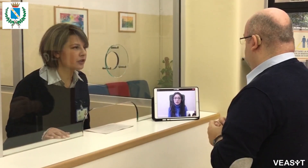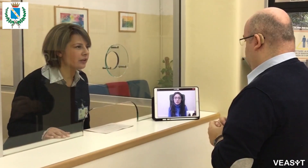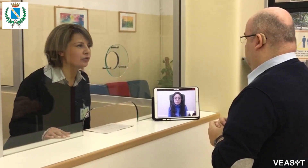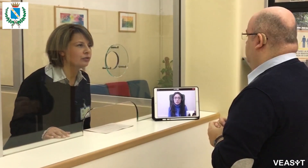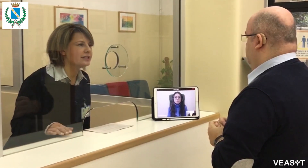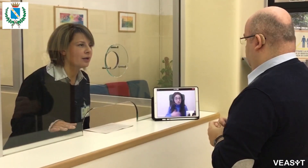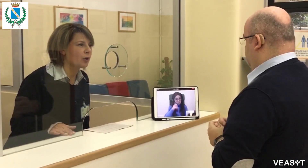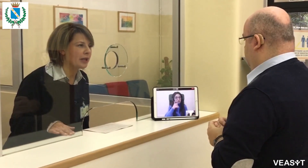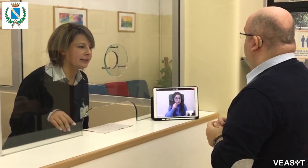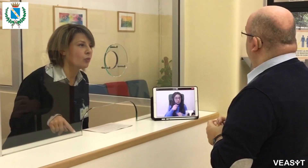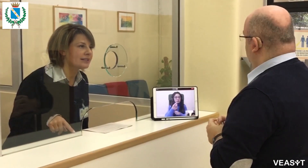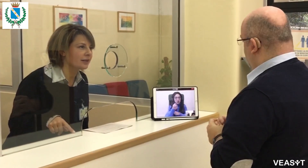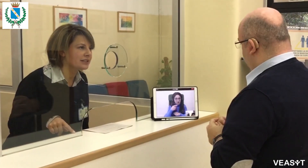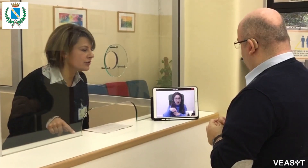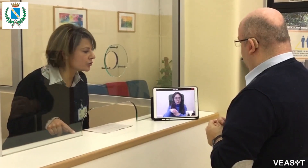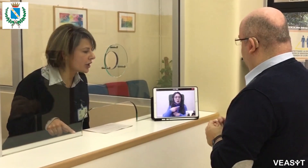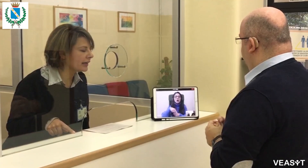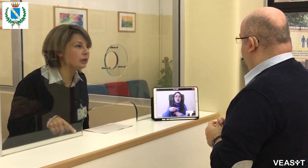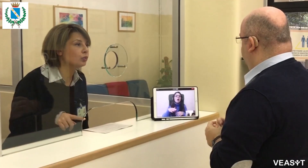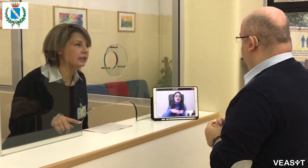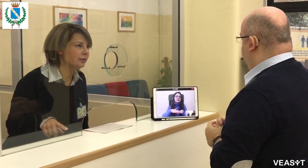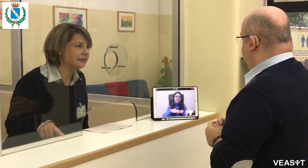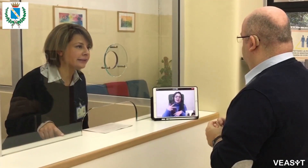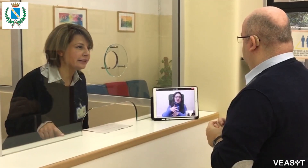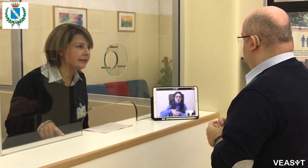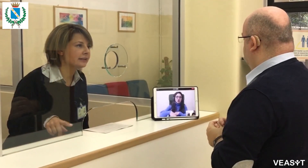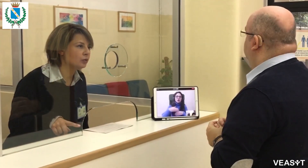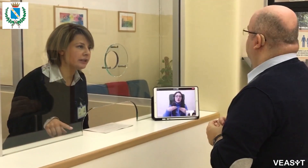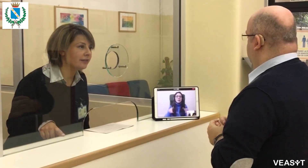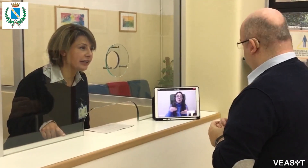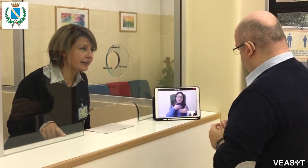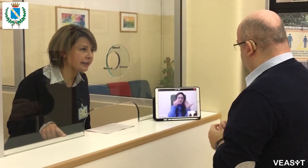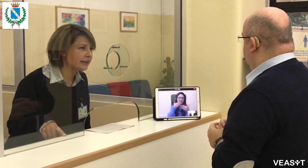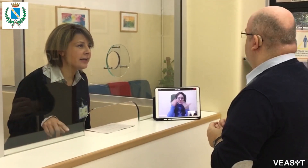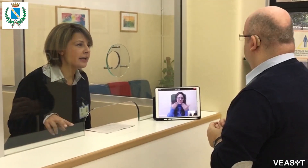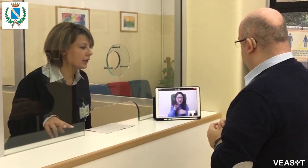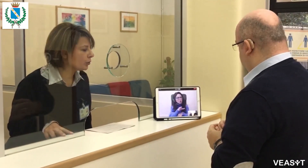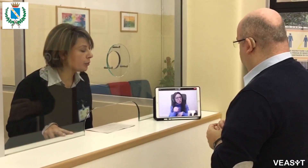Certo, qui ai servizi sociali siamo aperti tutte le mattine dal lunedì al venerdì e